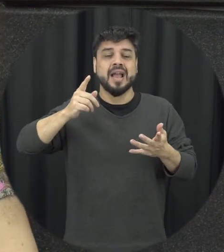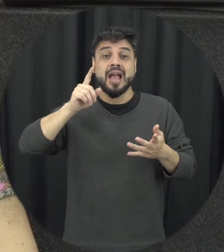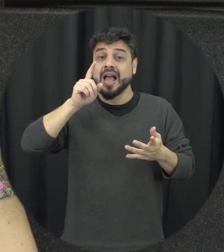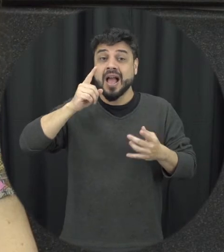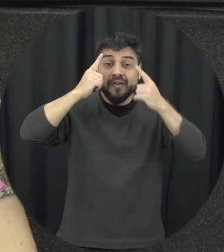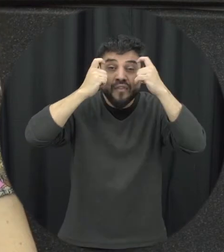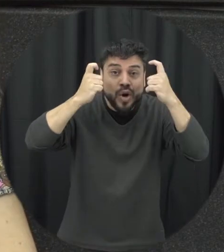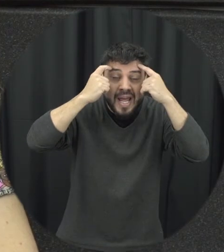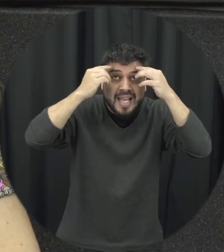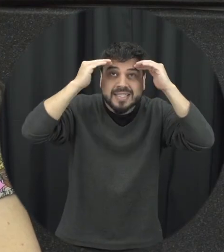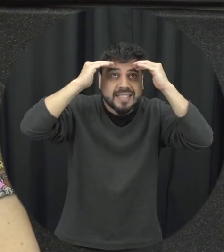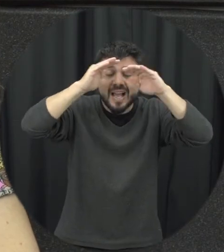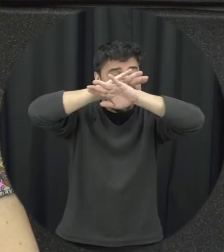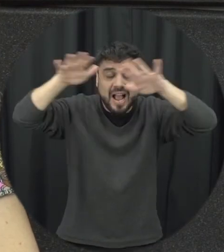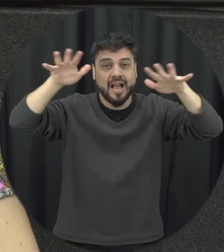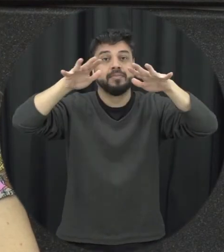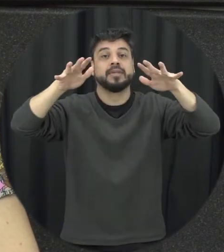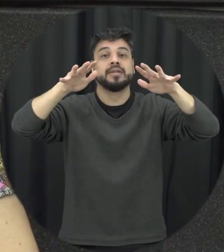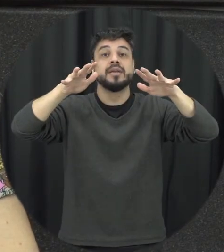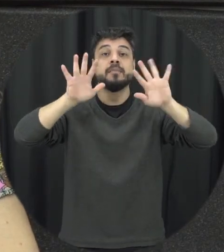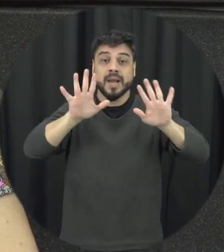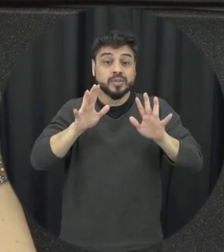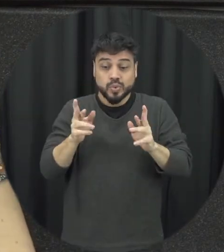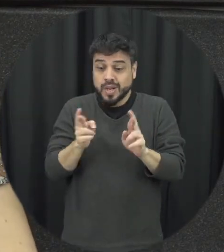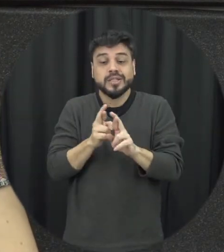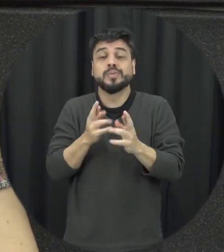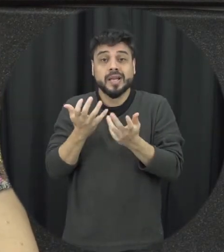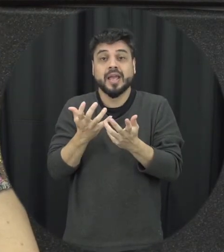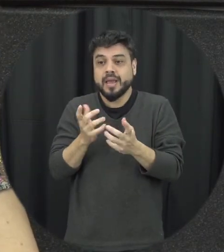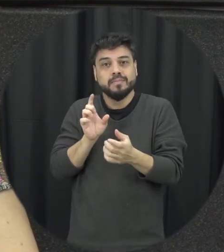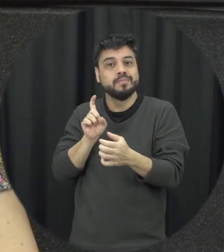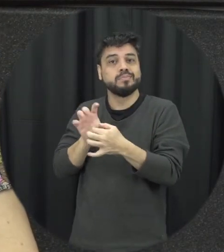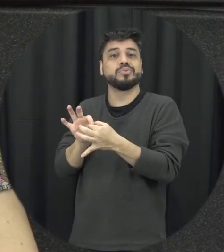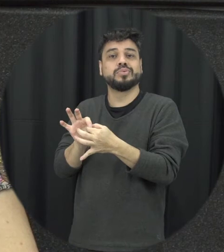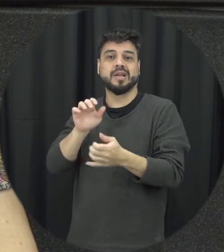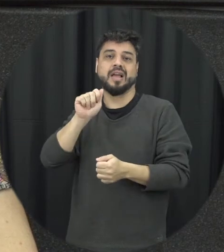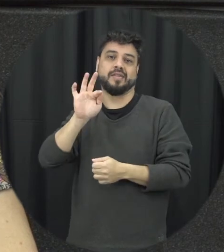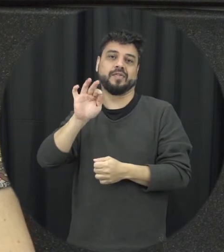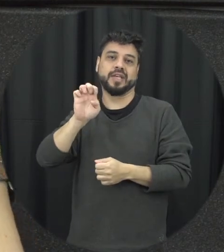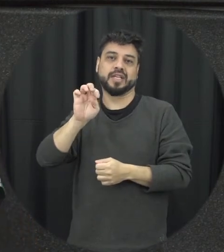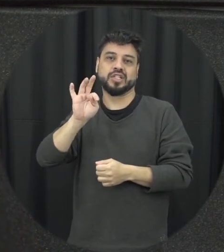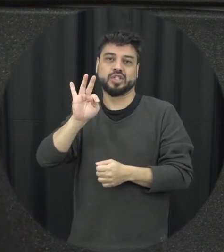acaba existe uma relação afetiva ali existe um vínculo com aquela pessoa, a gente quer que o